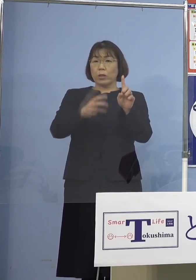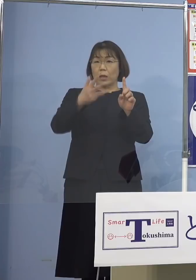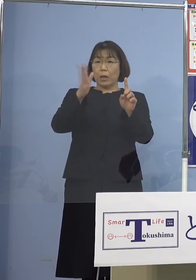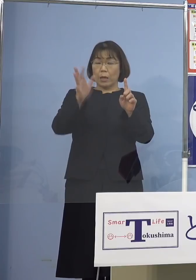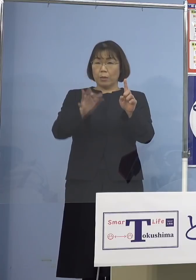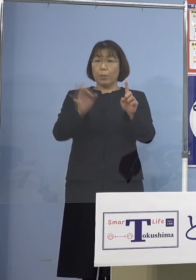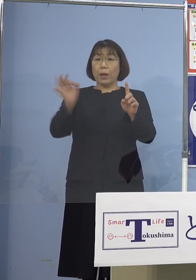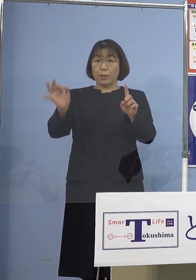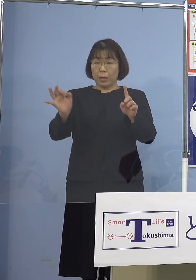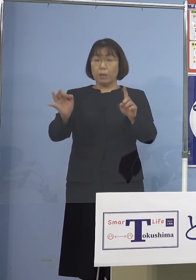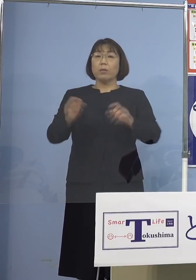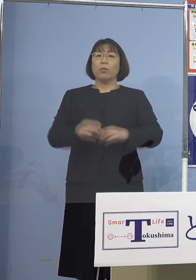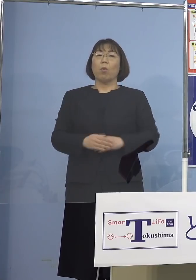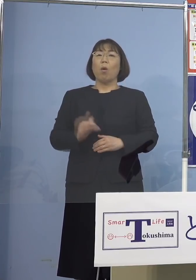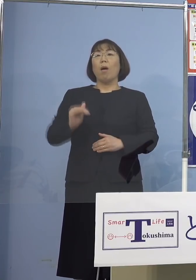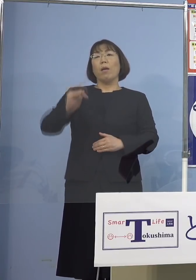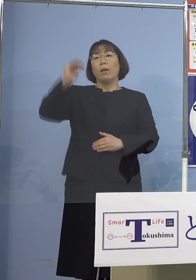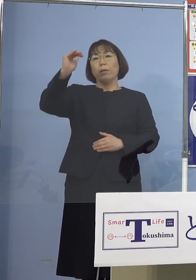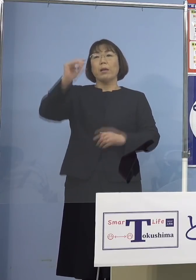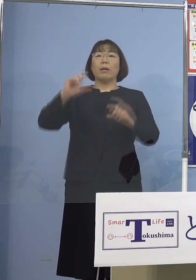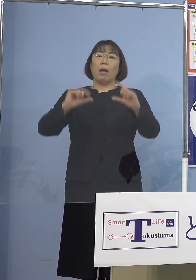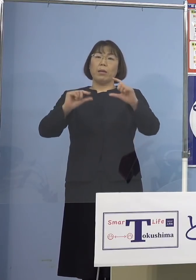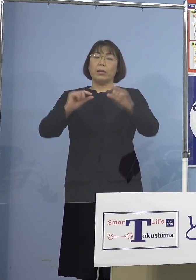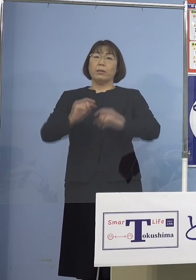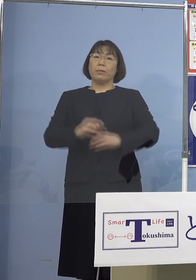依然として高い比率と なっておりますので